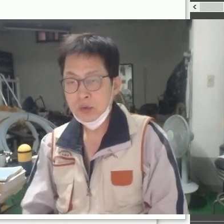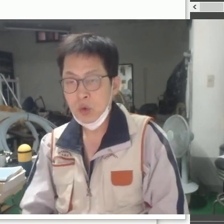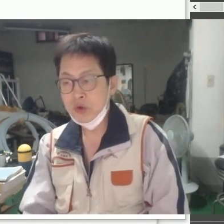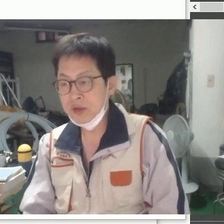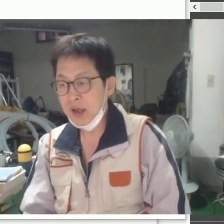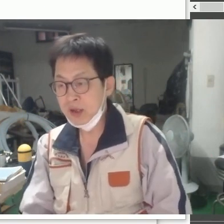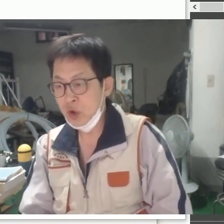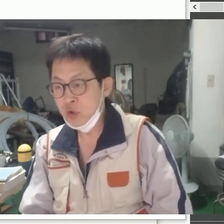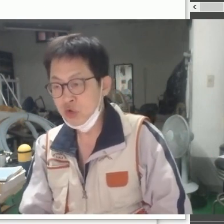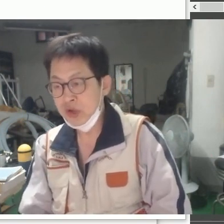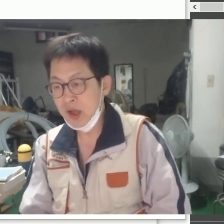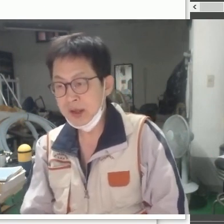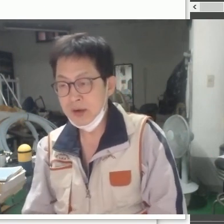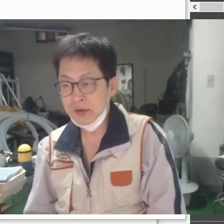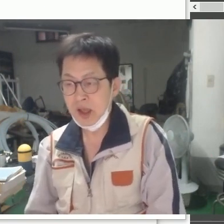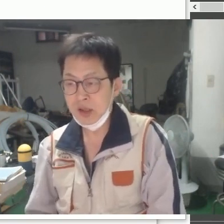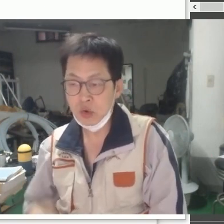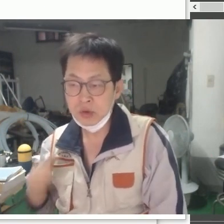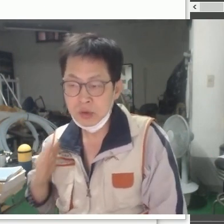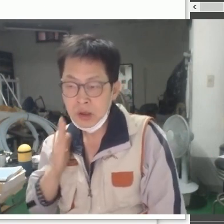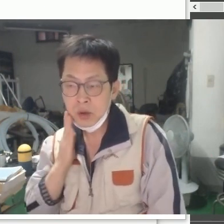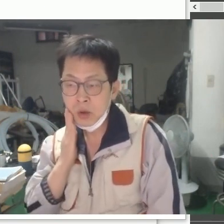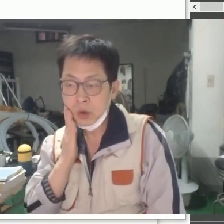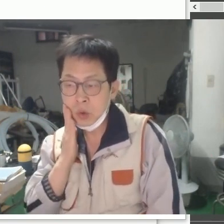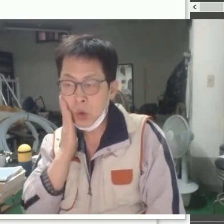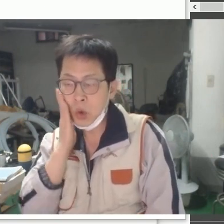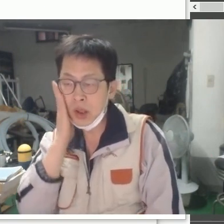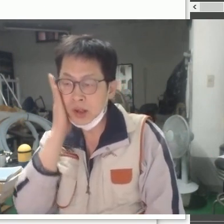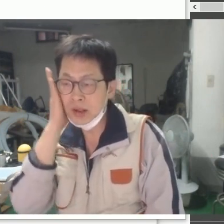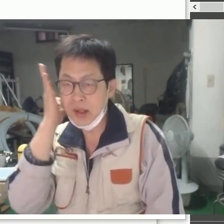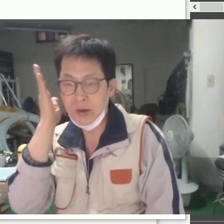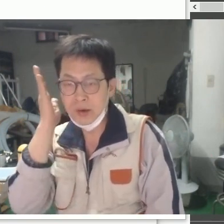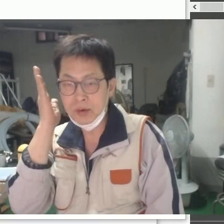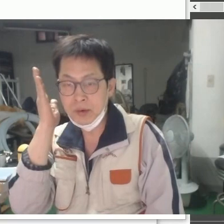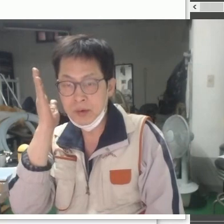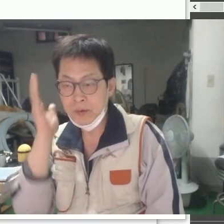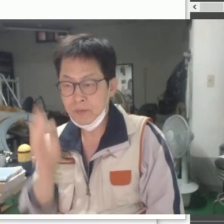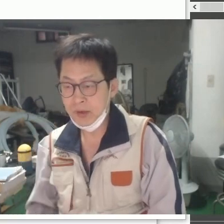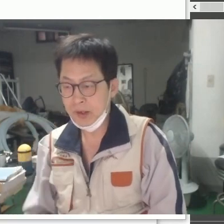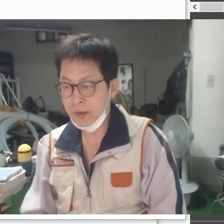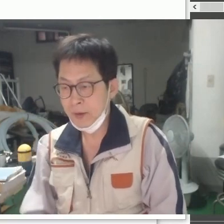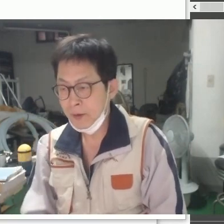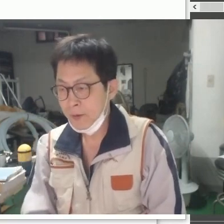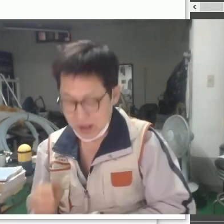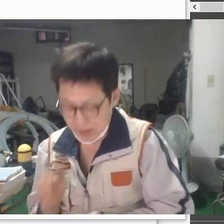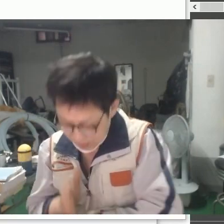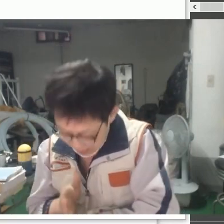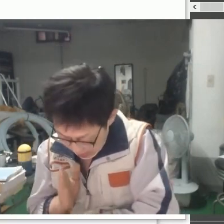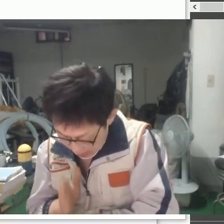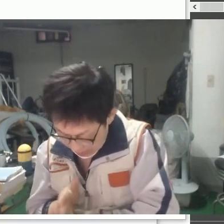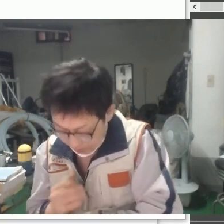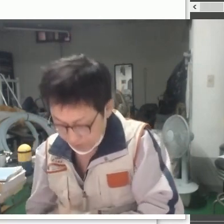[녹색], [연두색] 이런 계통은 이렇게 나타내요 감사합니다!